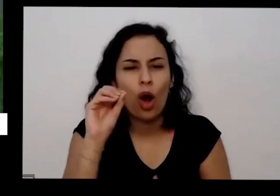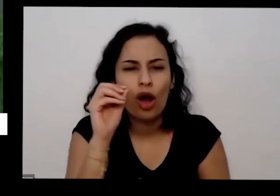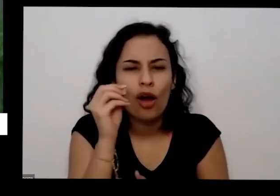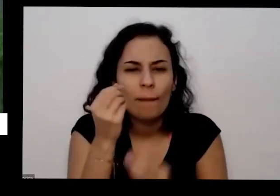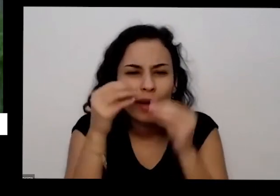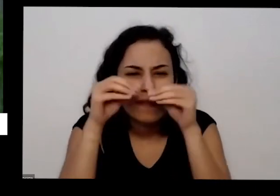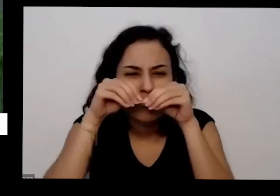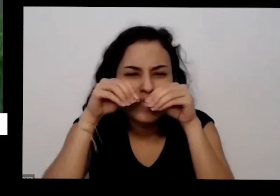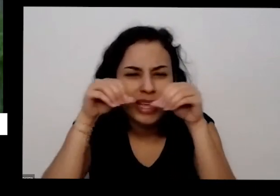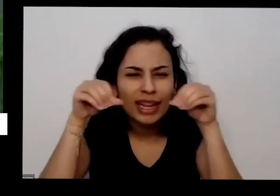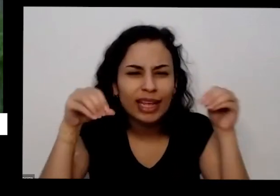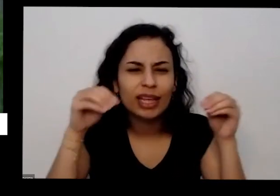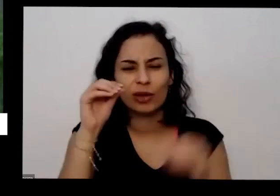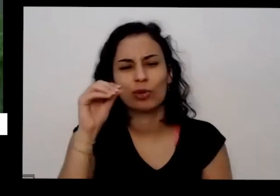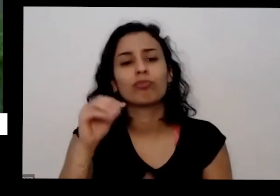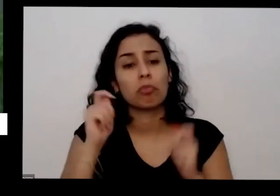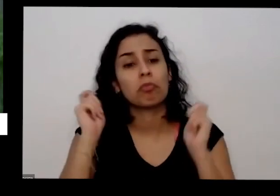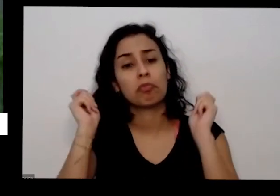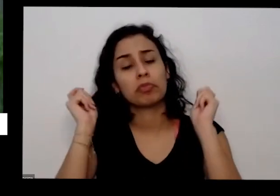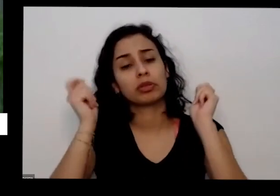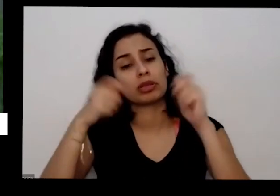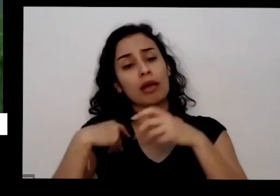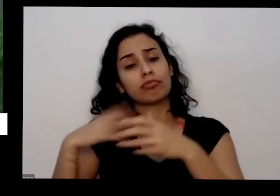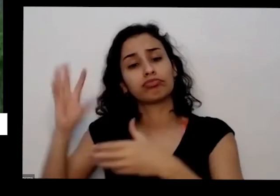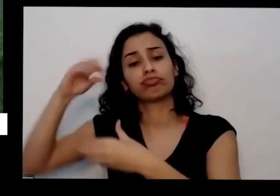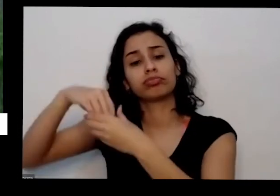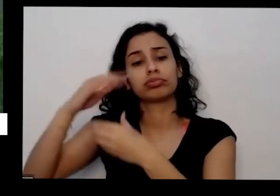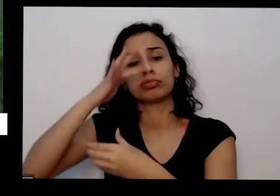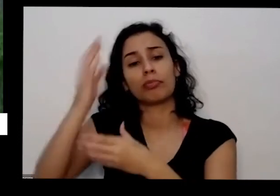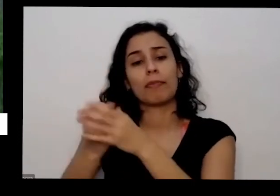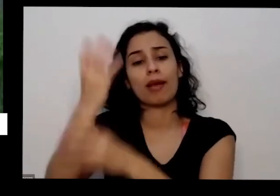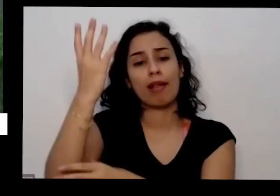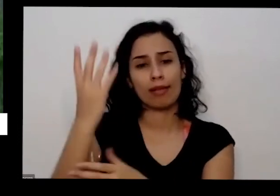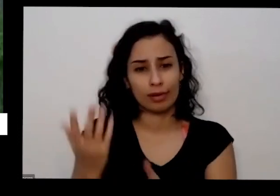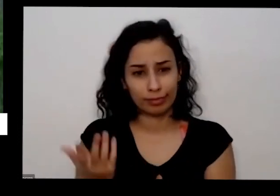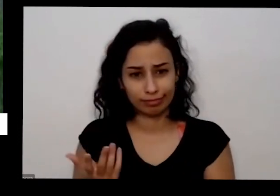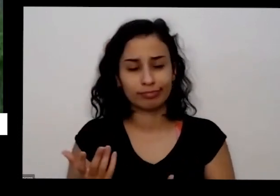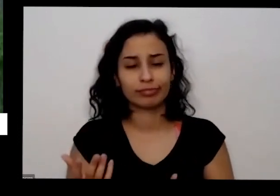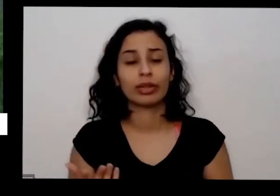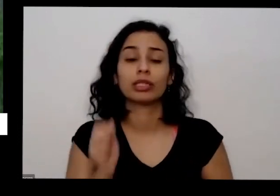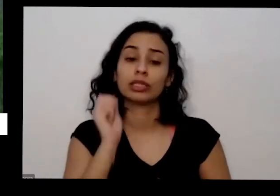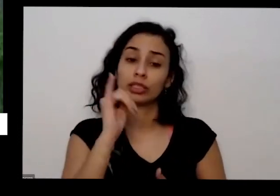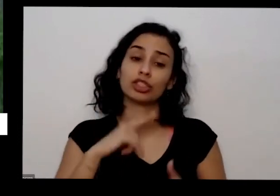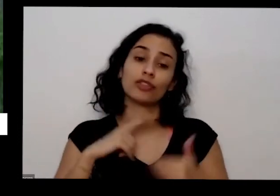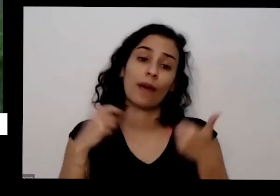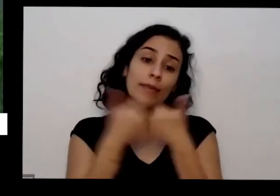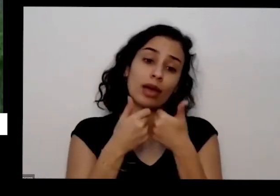monte de brita pode pegar e levar para sua horta se tiver perto da sua casa também uma fábrica